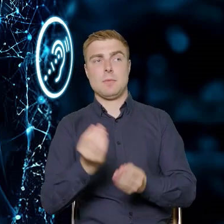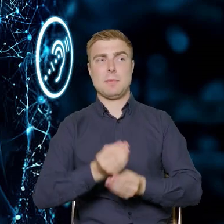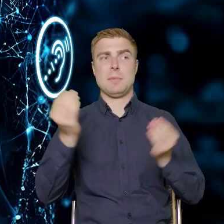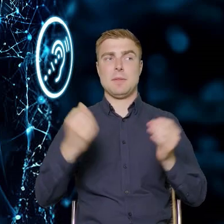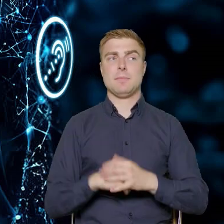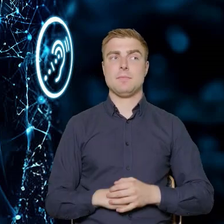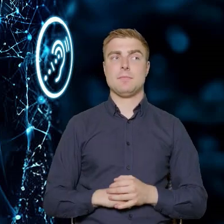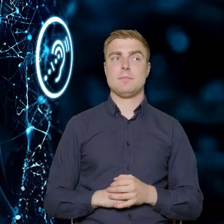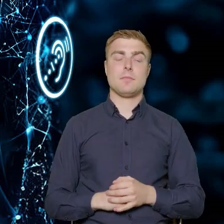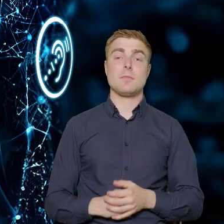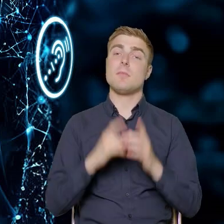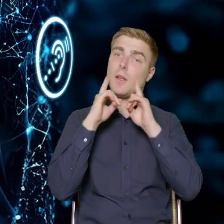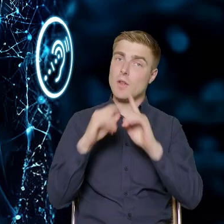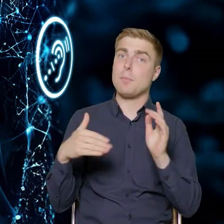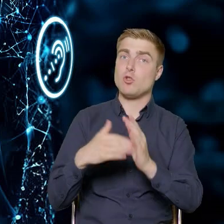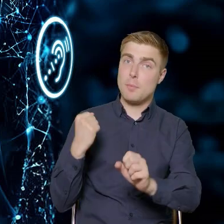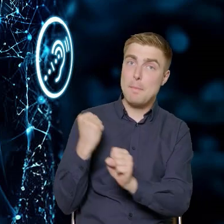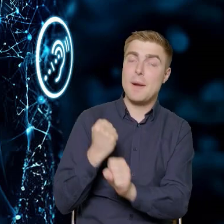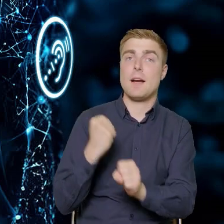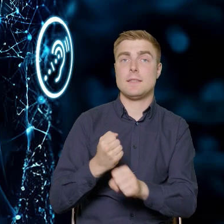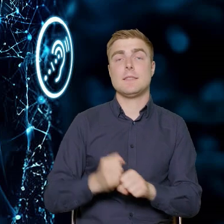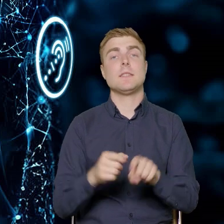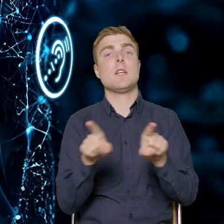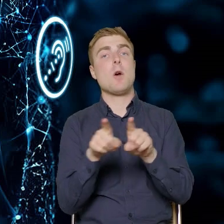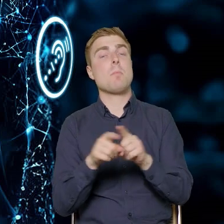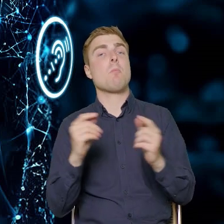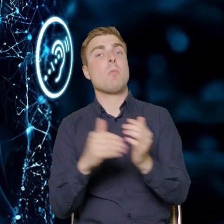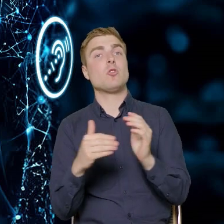Wymaga to oczywiście pracy. Wymaga to dostosowania się do tych wymogów,